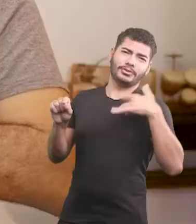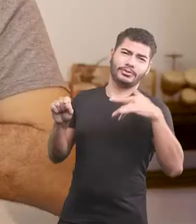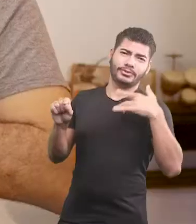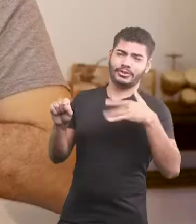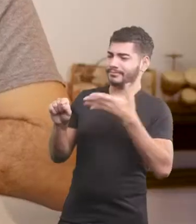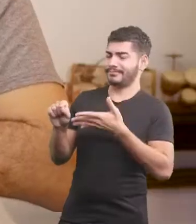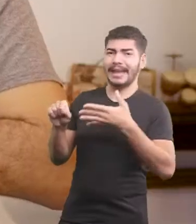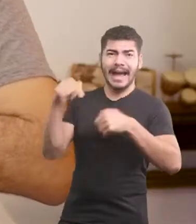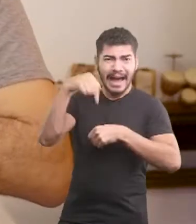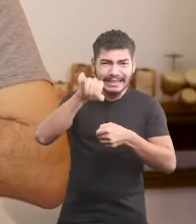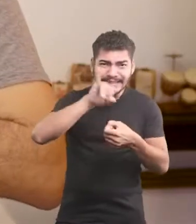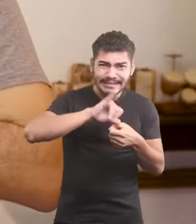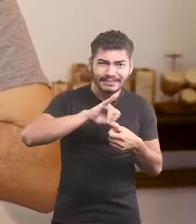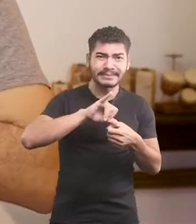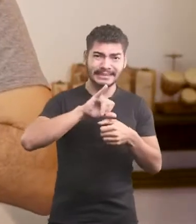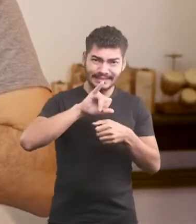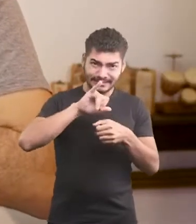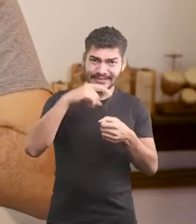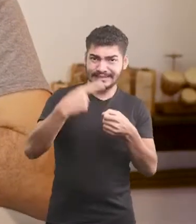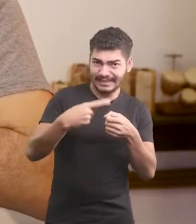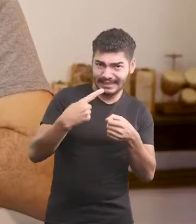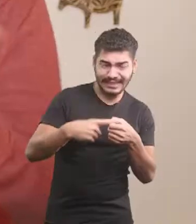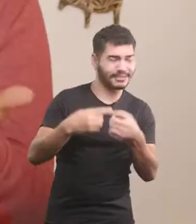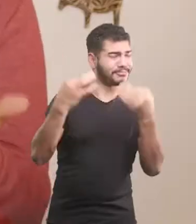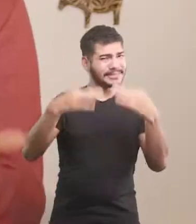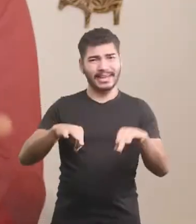Não vai dar certo aqui no centro da cidade.